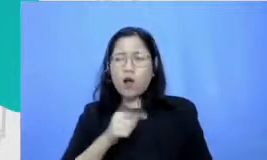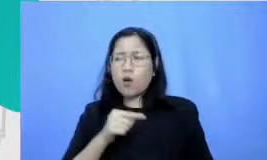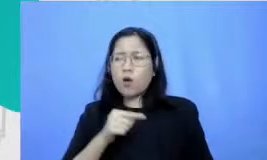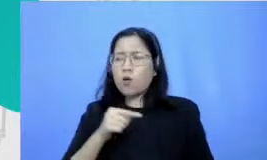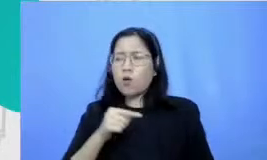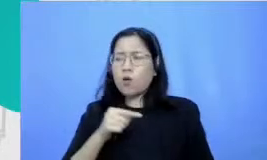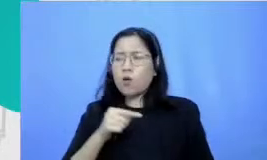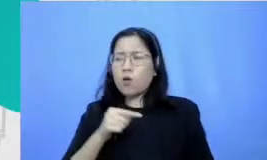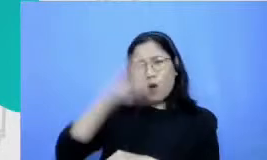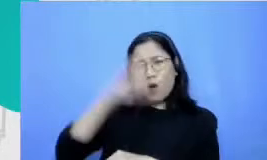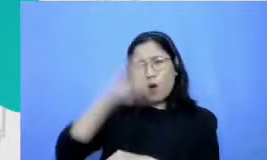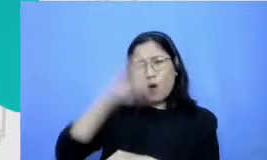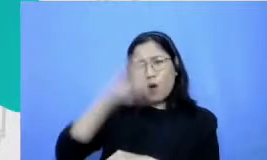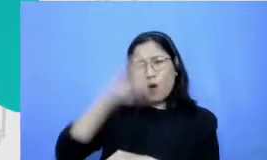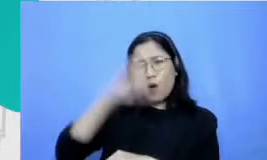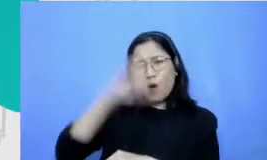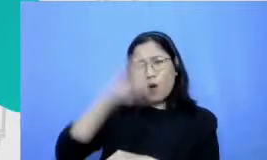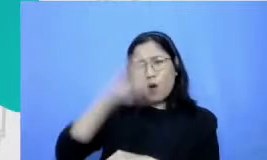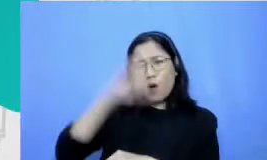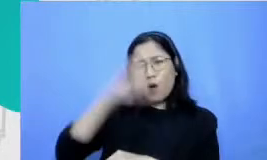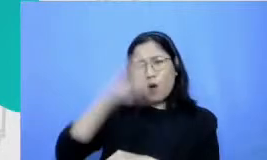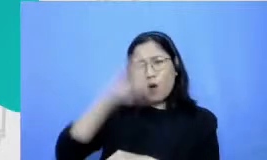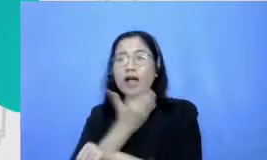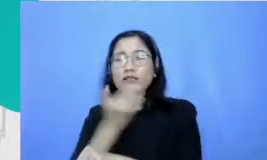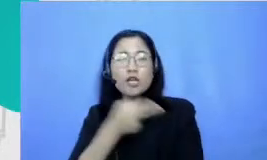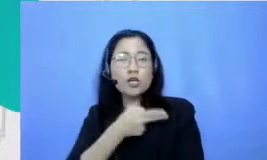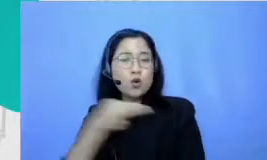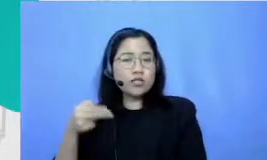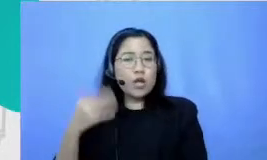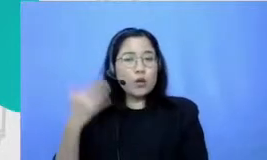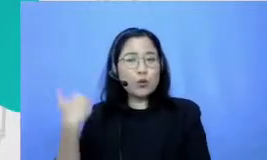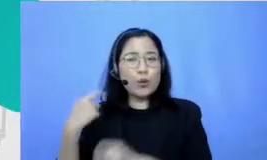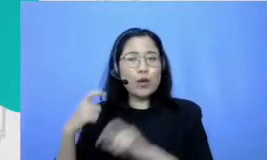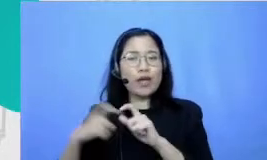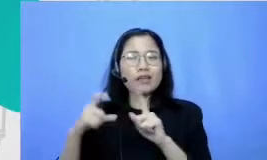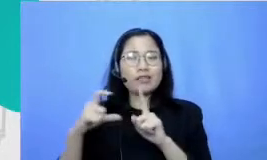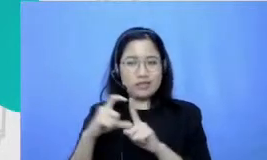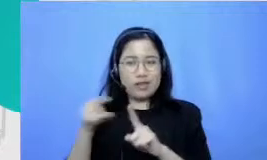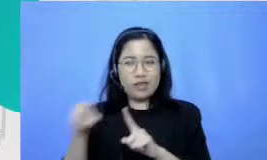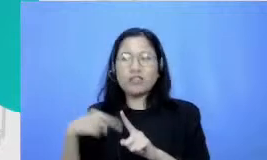guru bahasa Indonesiaku yang yang ketika aku SD tuh mendorong aku untuk ikut lomba dan gak